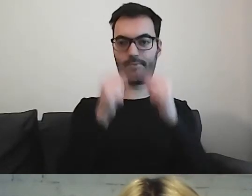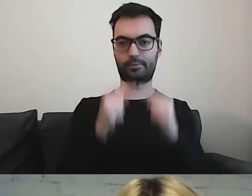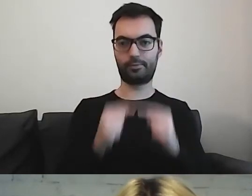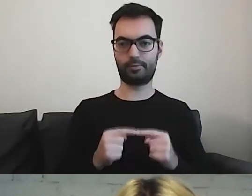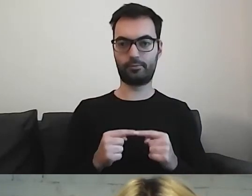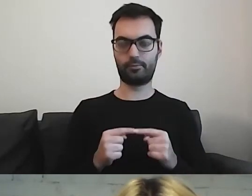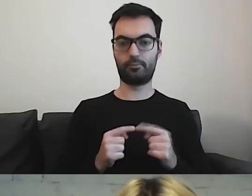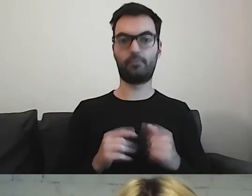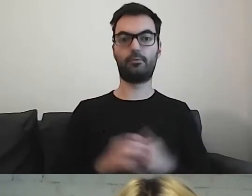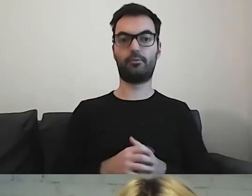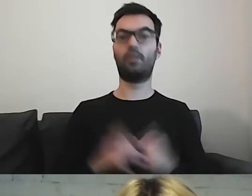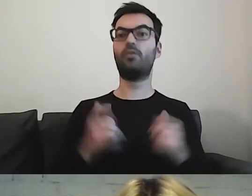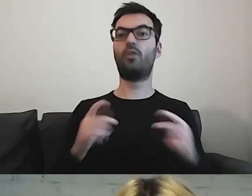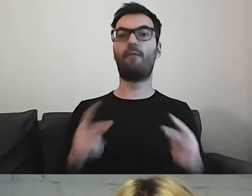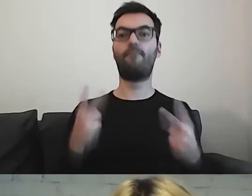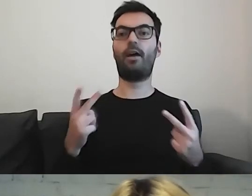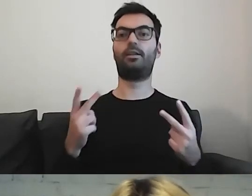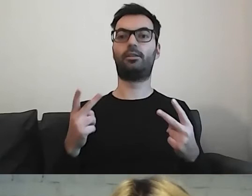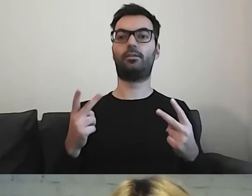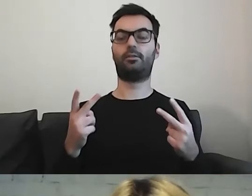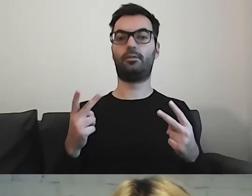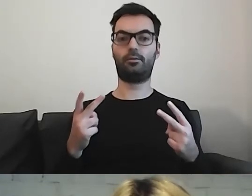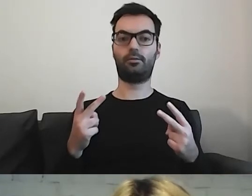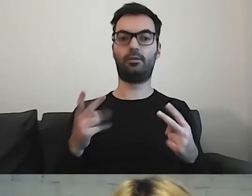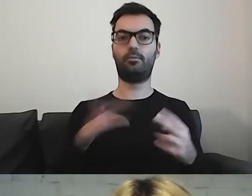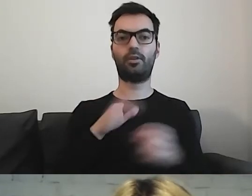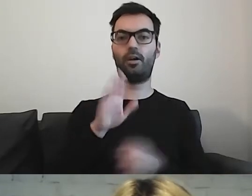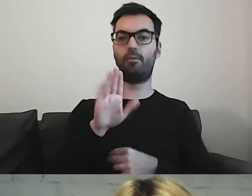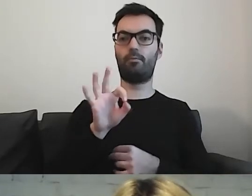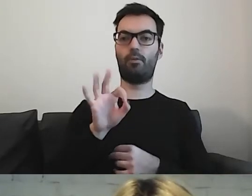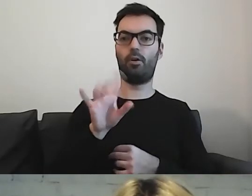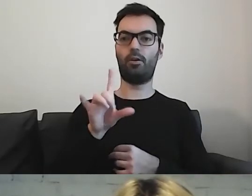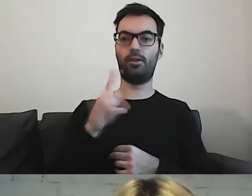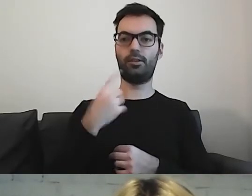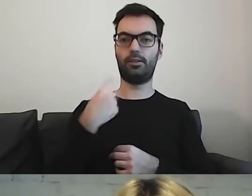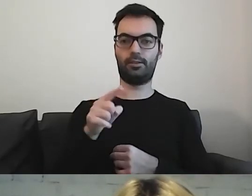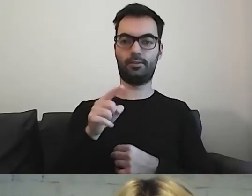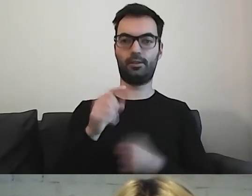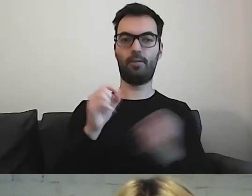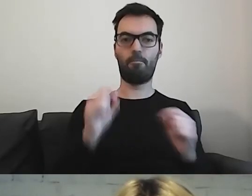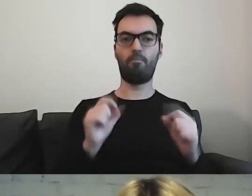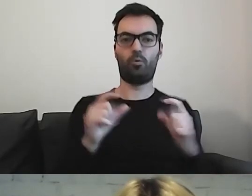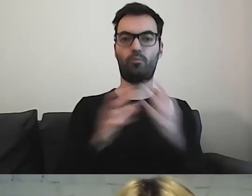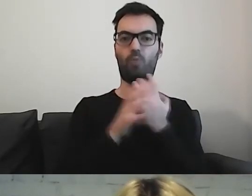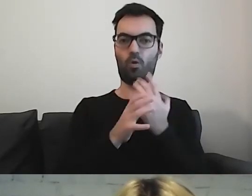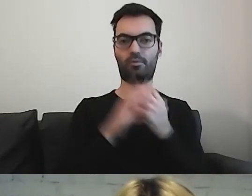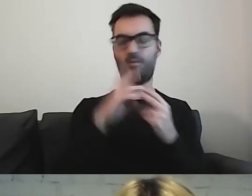To, co jest ważne, może być wyboldowane, żeby jeszcze podkreślić wagę informacji.